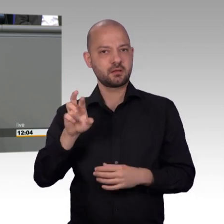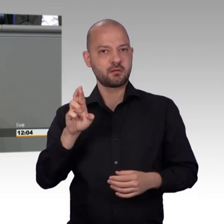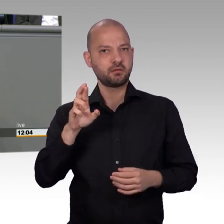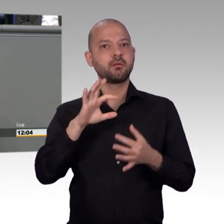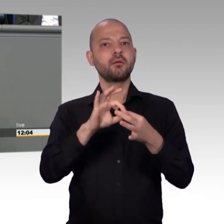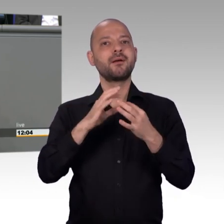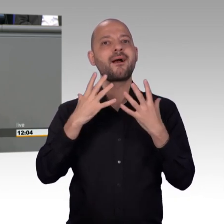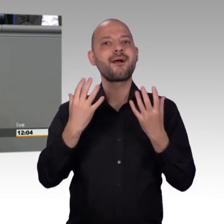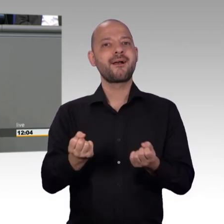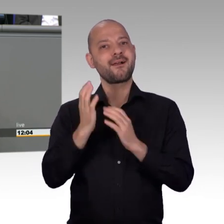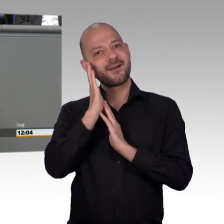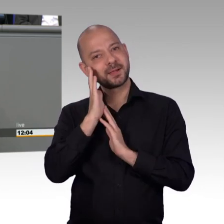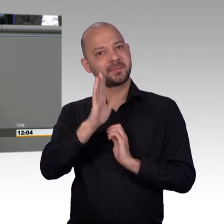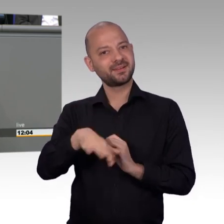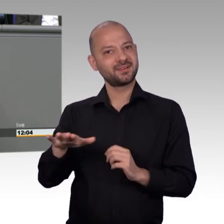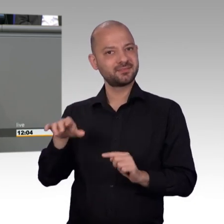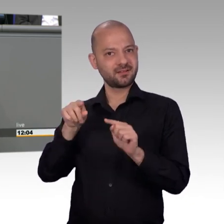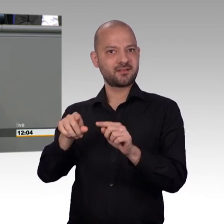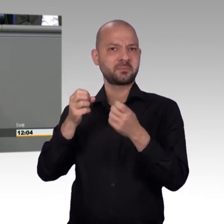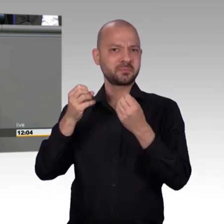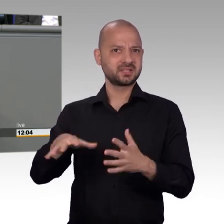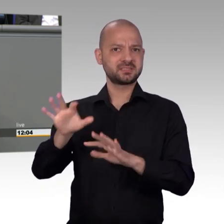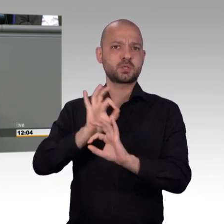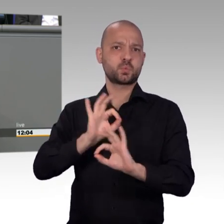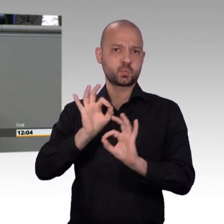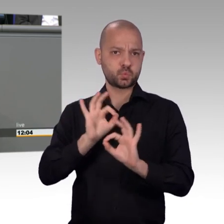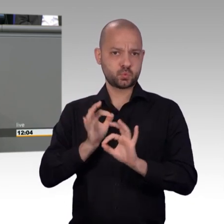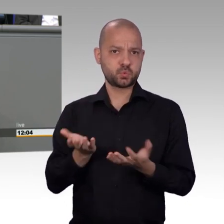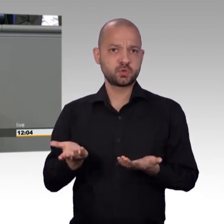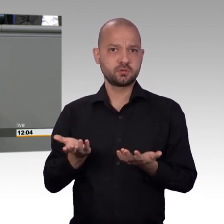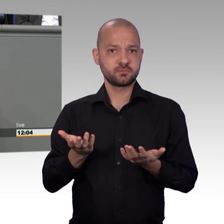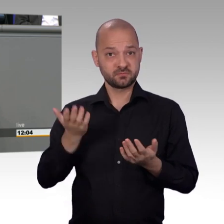sexuell missbraucht und mit Medikamenten vollgepumpt. Diese Kinder,